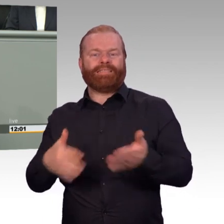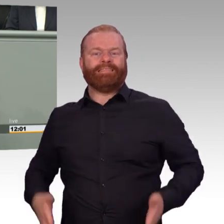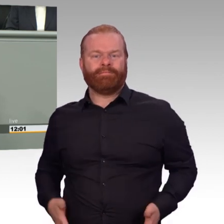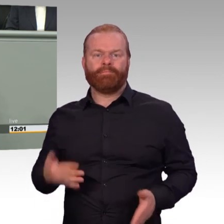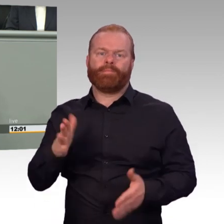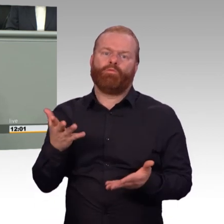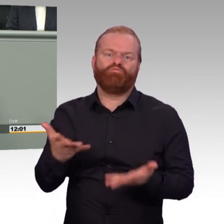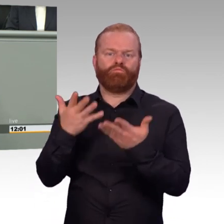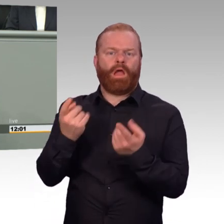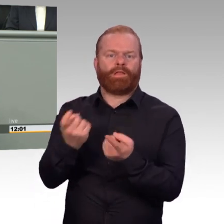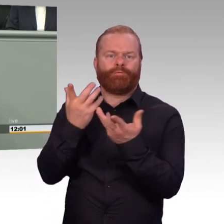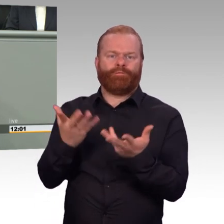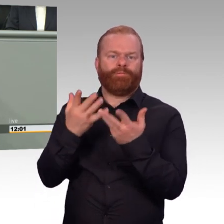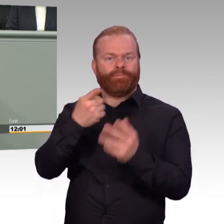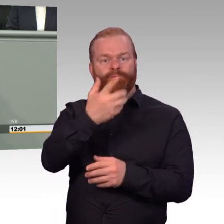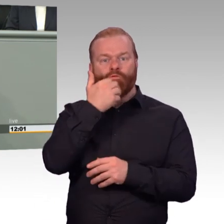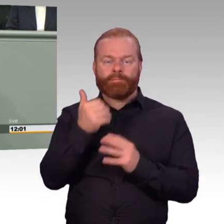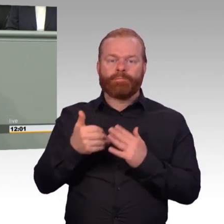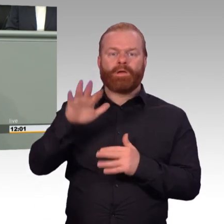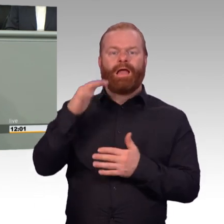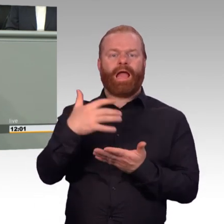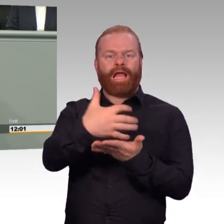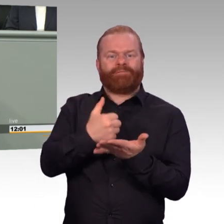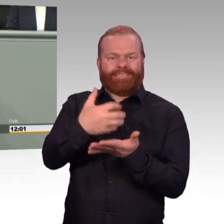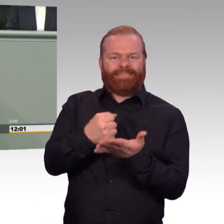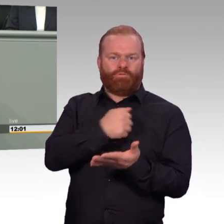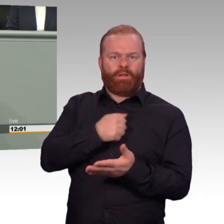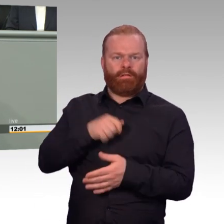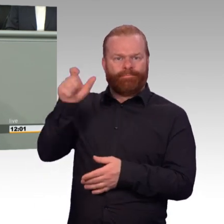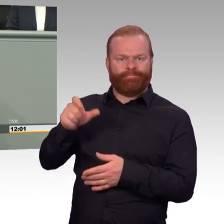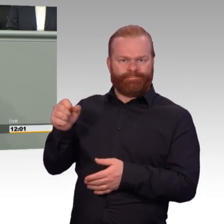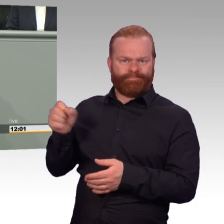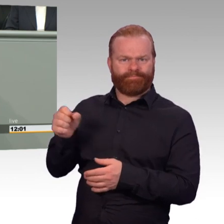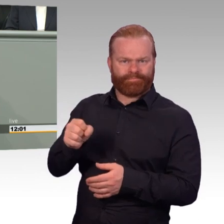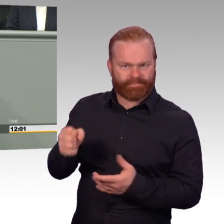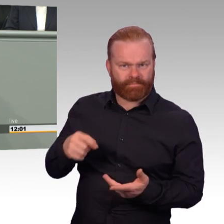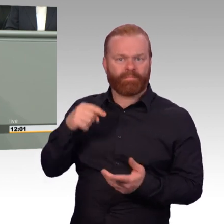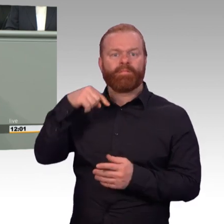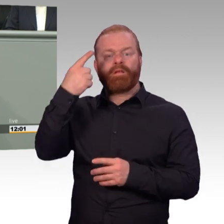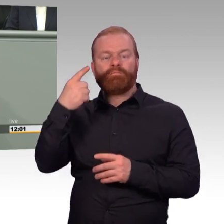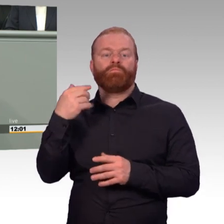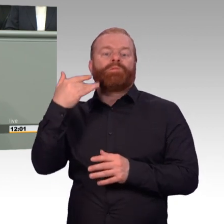Sie sitzen mir ja genau gegenüber, Sie sind ja der Präsident, Herr Veit, warum haben Sie denn nicht auf die Kameraden gehört?